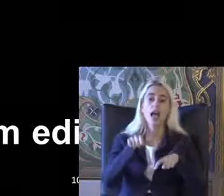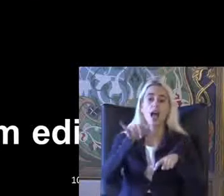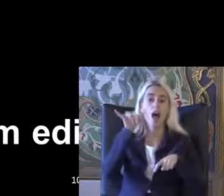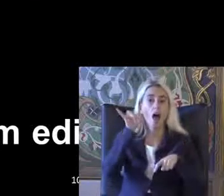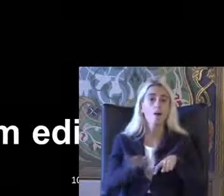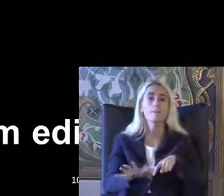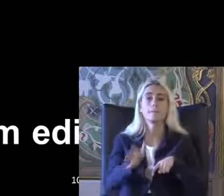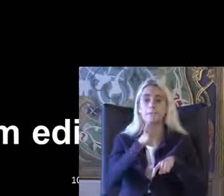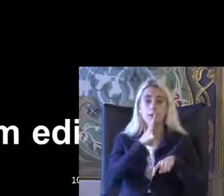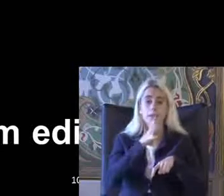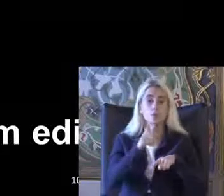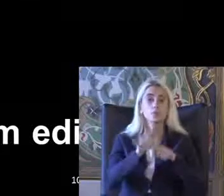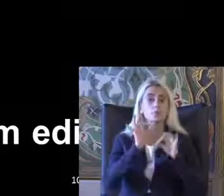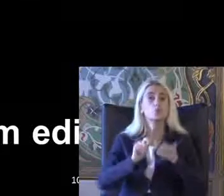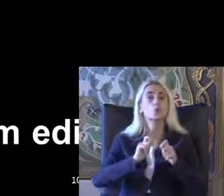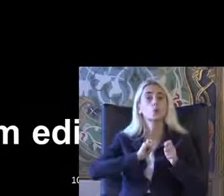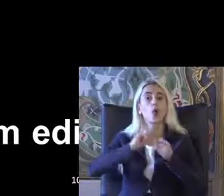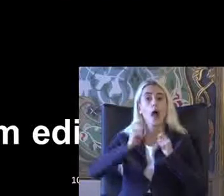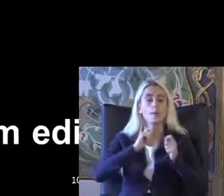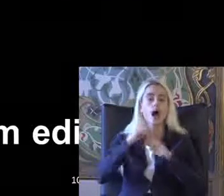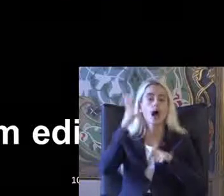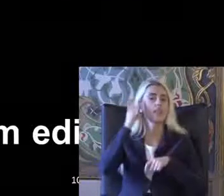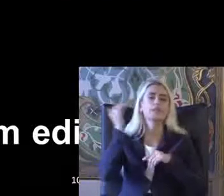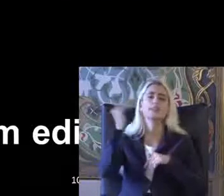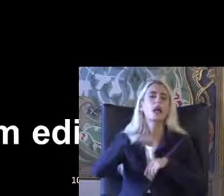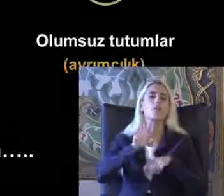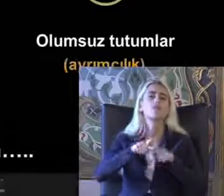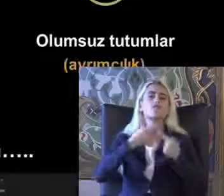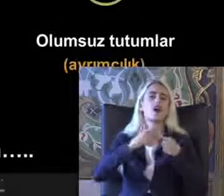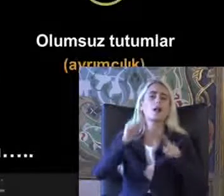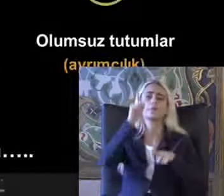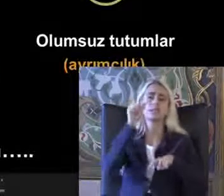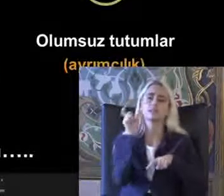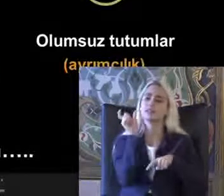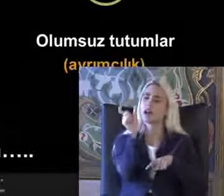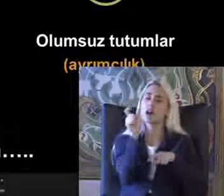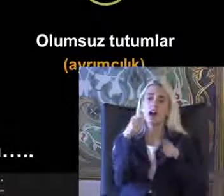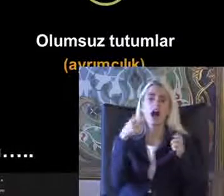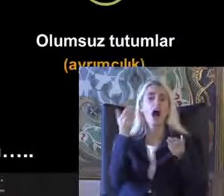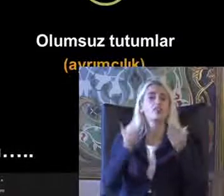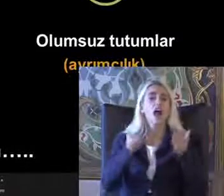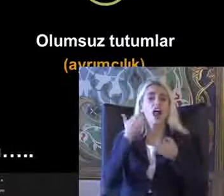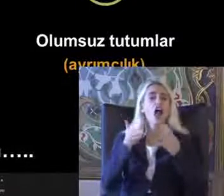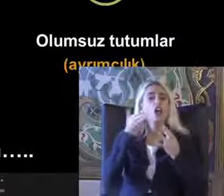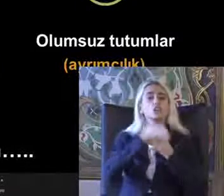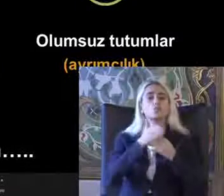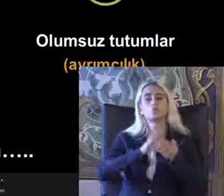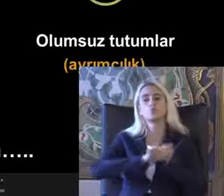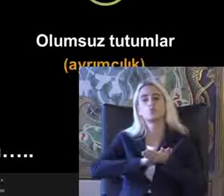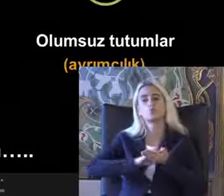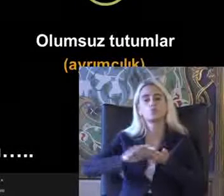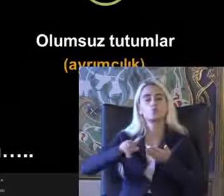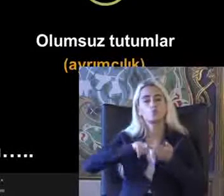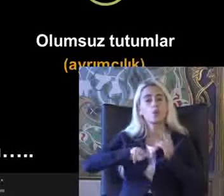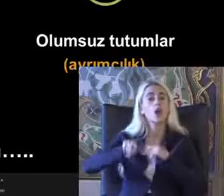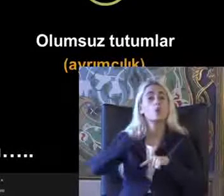Bu hakları kullanması anlamına gelmiyor bu farklı bir kavram adaleti Süreci Ama